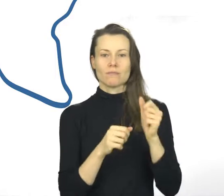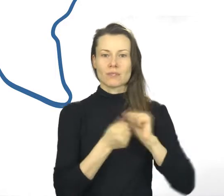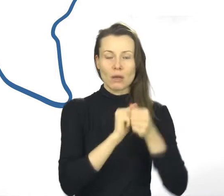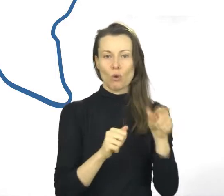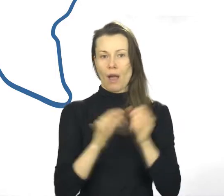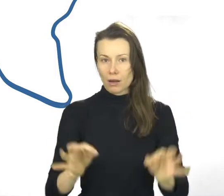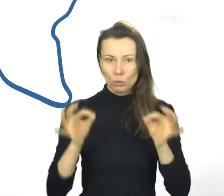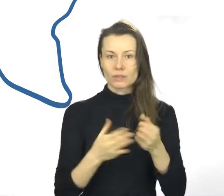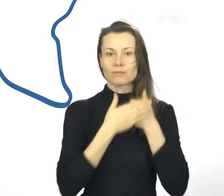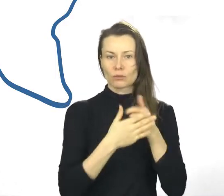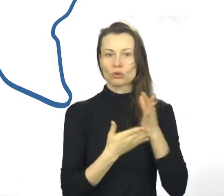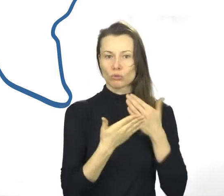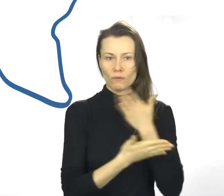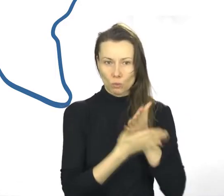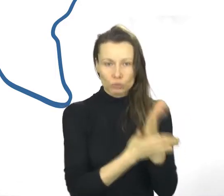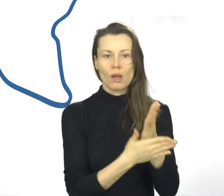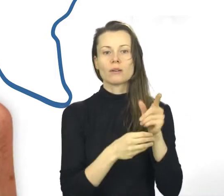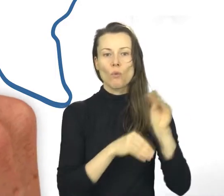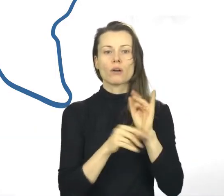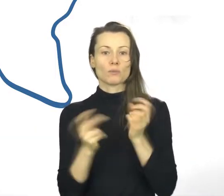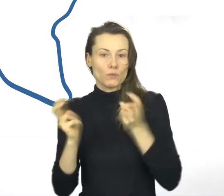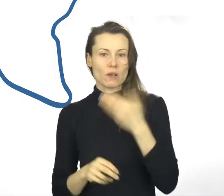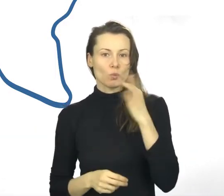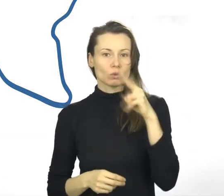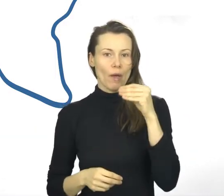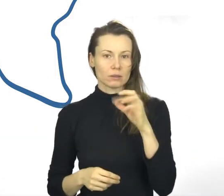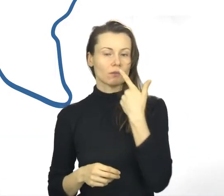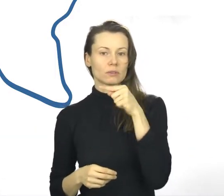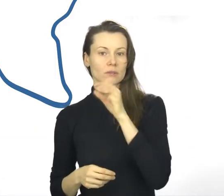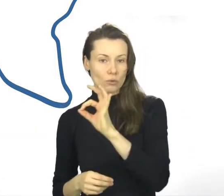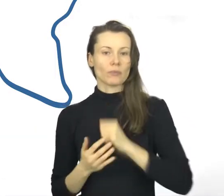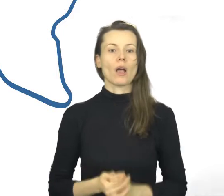Jest przedsięwzięciem Województwa Małopolskiego ułatwiającym wybór dobrych szkoleń i doradztwa.